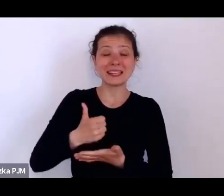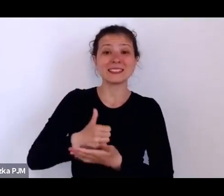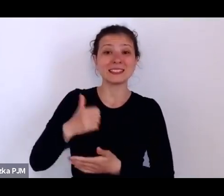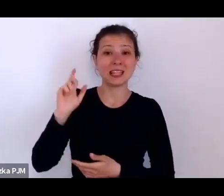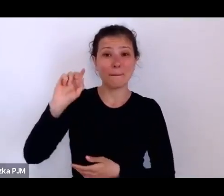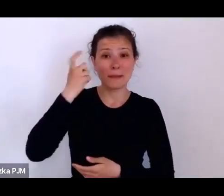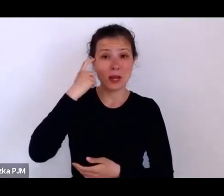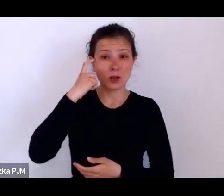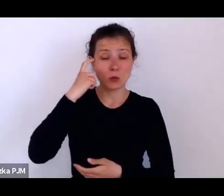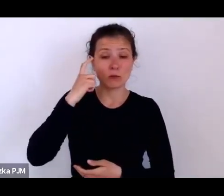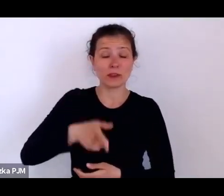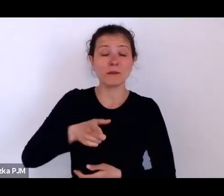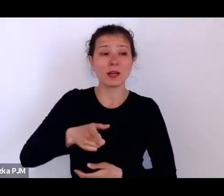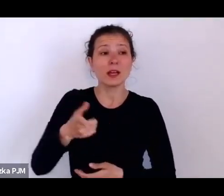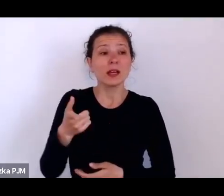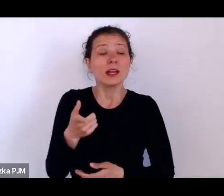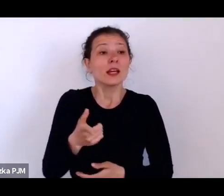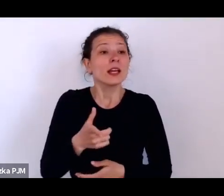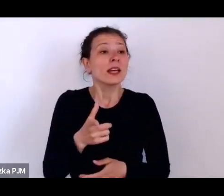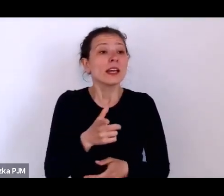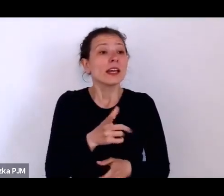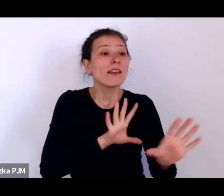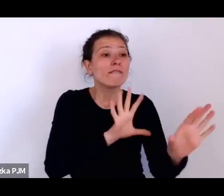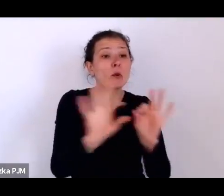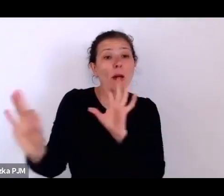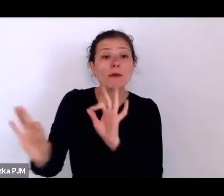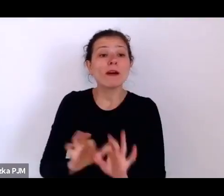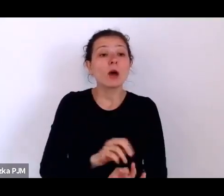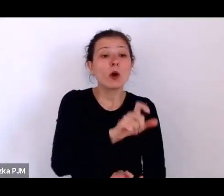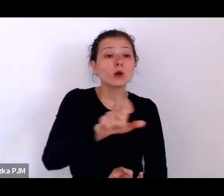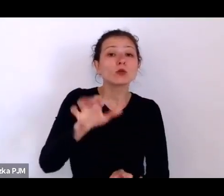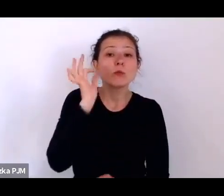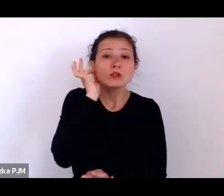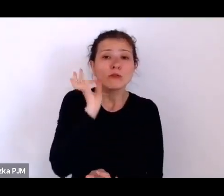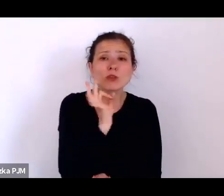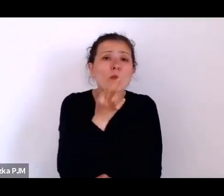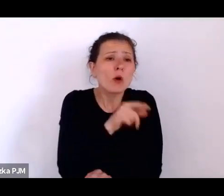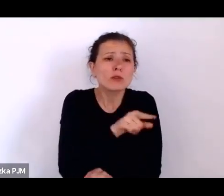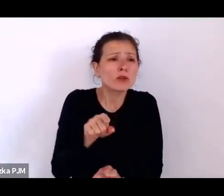gdzie pójść, no i próbowało się jakoś o nie zatroszczyć.